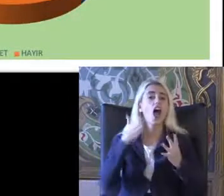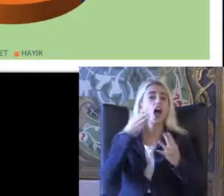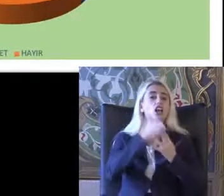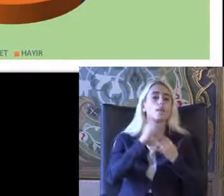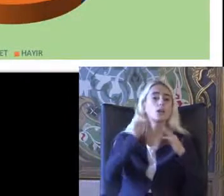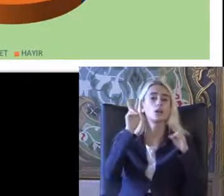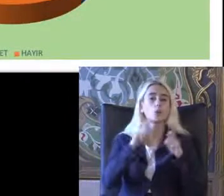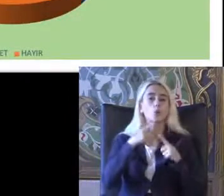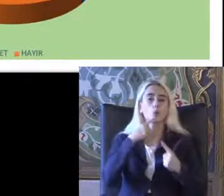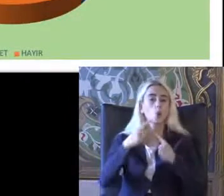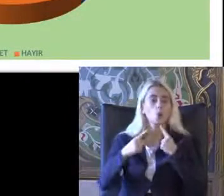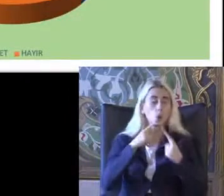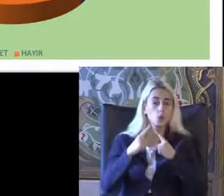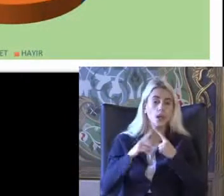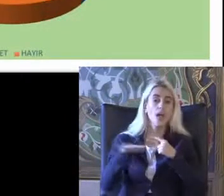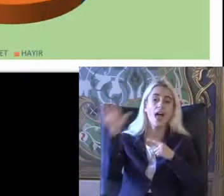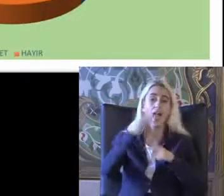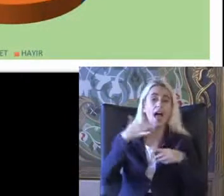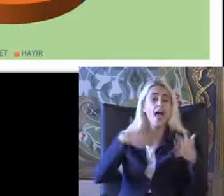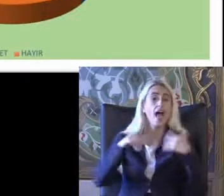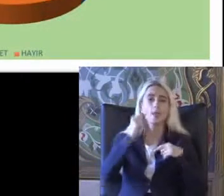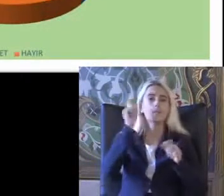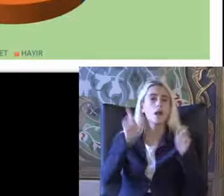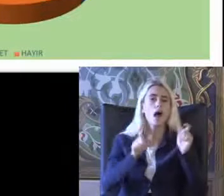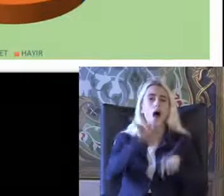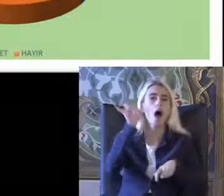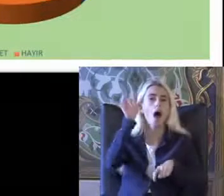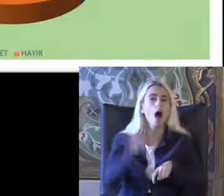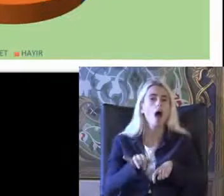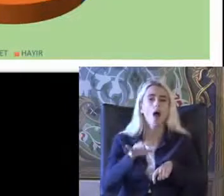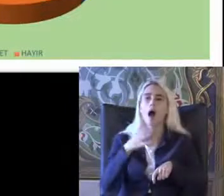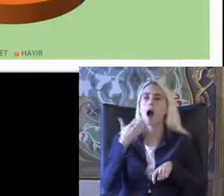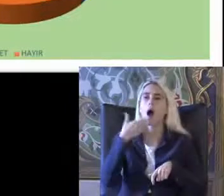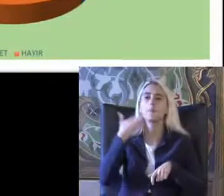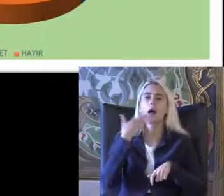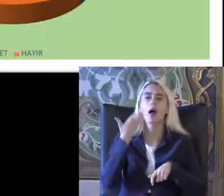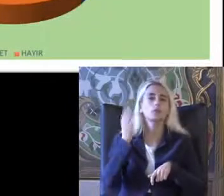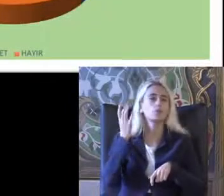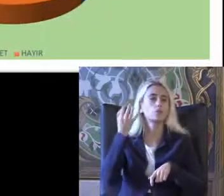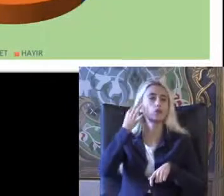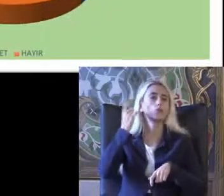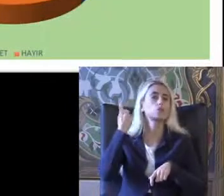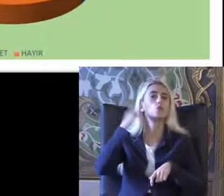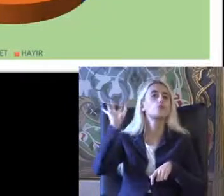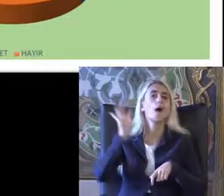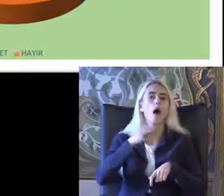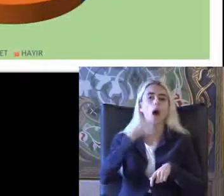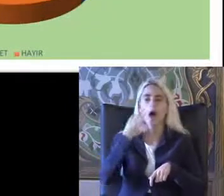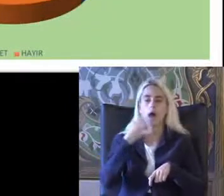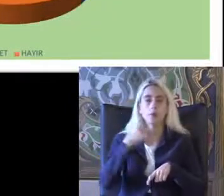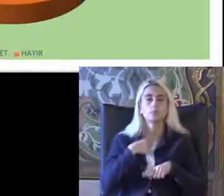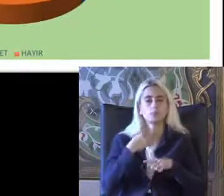Türkan belki Engelli bireylere Haklarından Haberdar ol Konusunda Vurgulamak gerekiyor